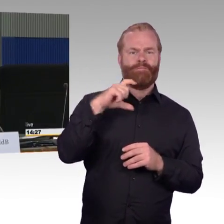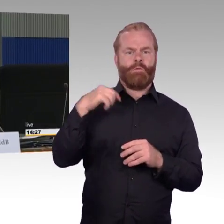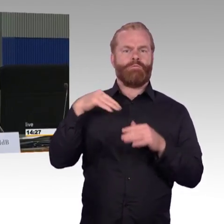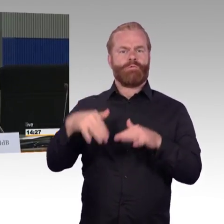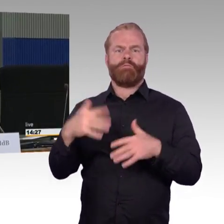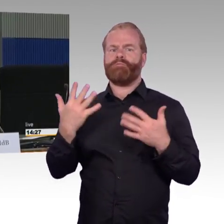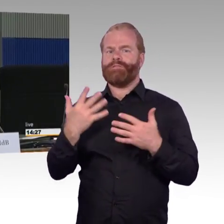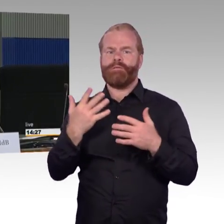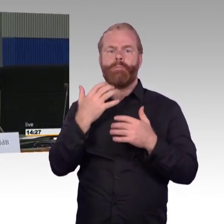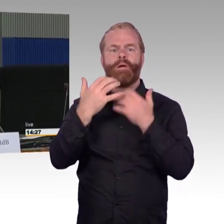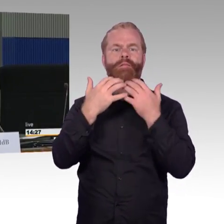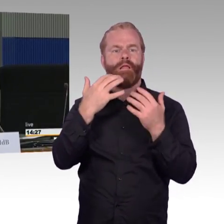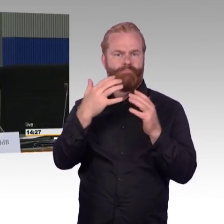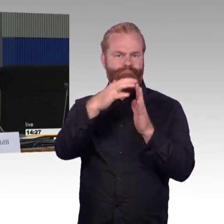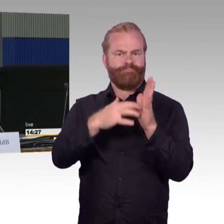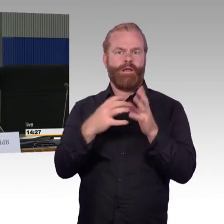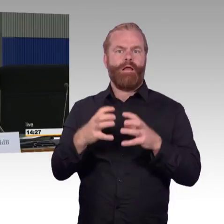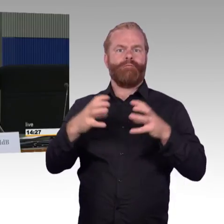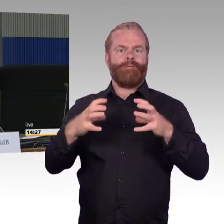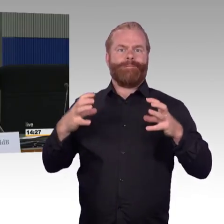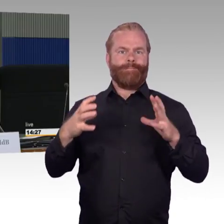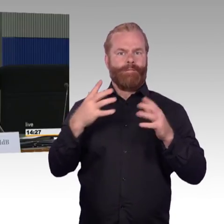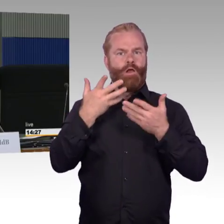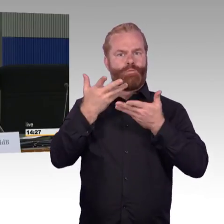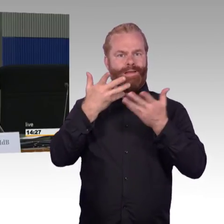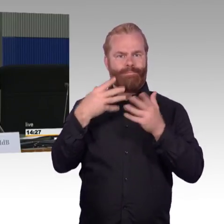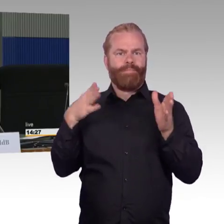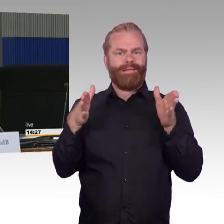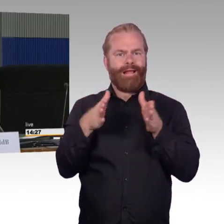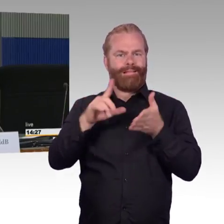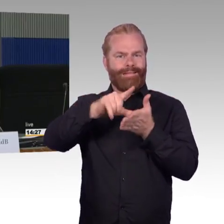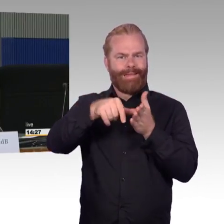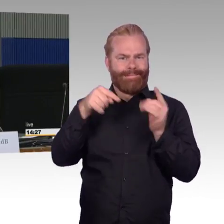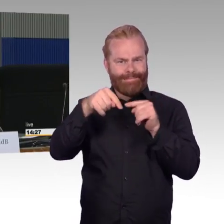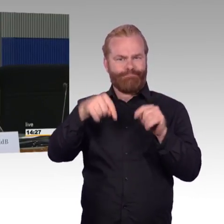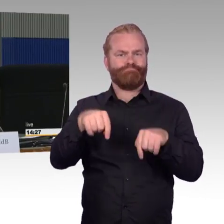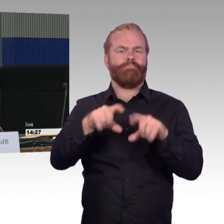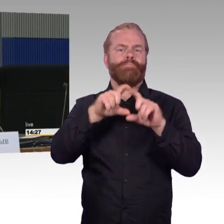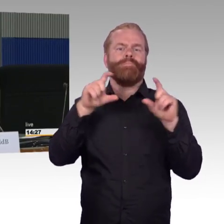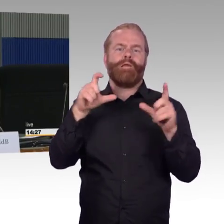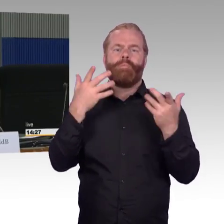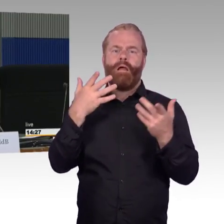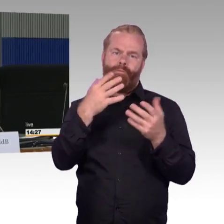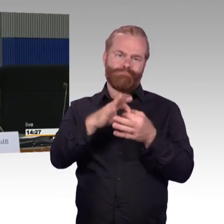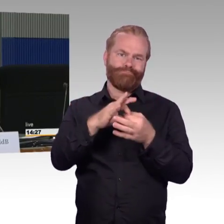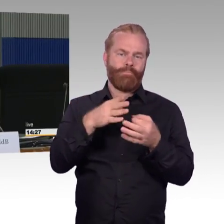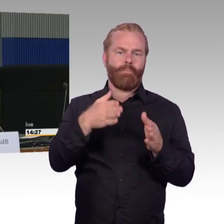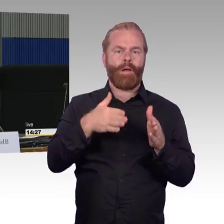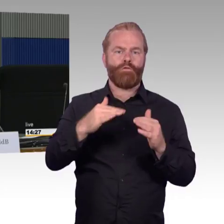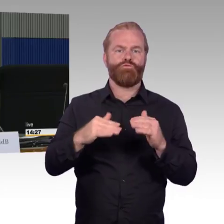und um die Anpassung von Bahnsteighöhen an das rollende Material, wir haben ja das System Mitteldeutschland